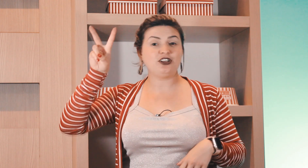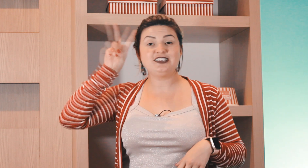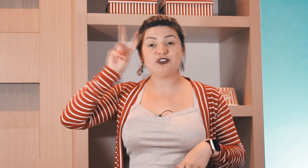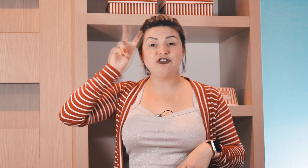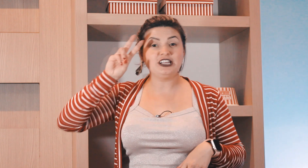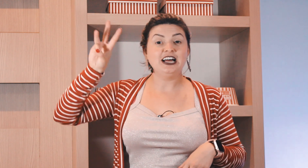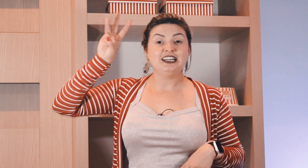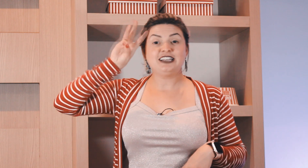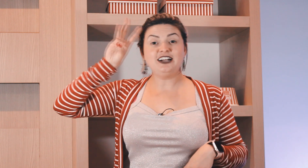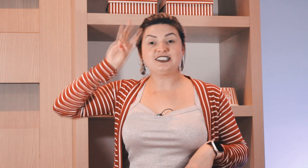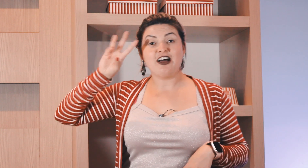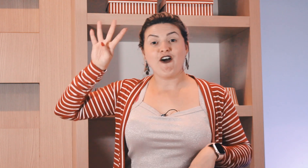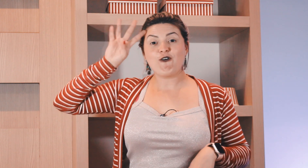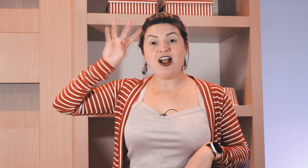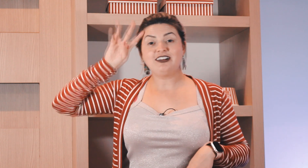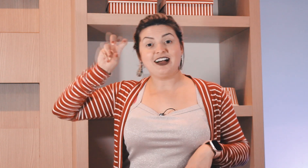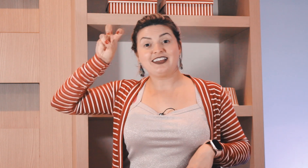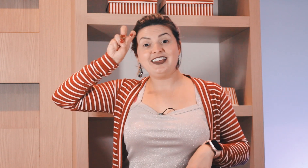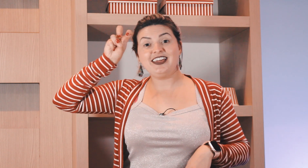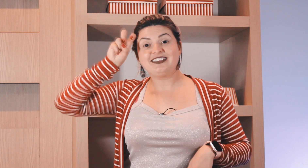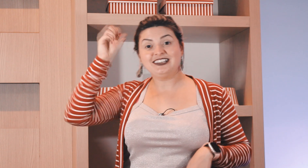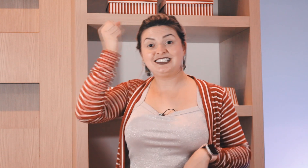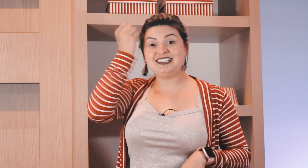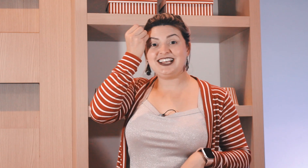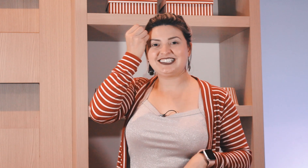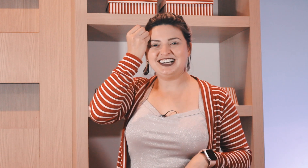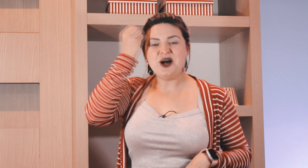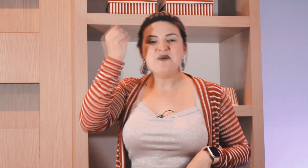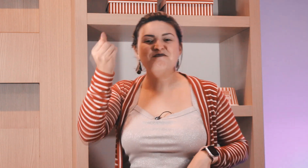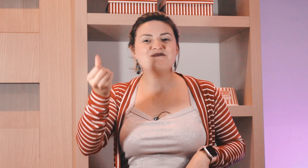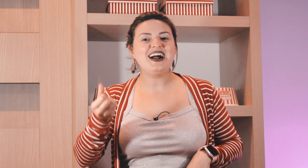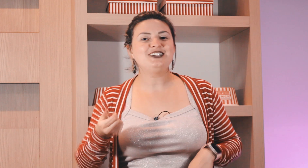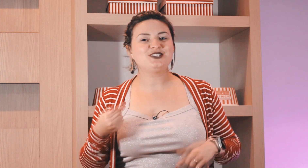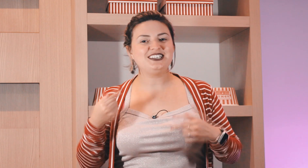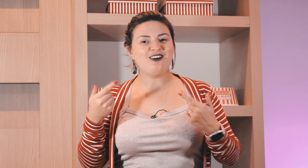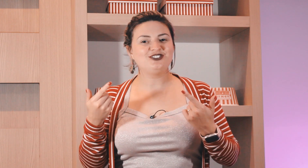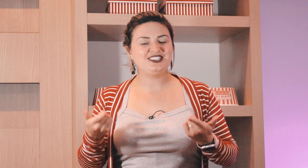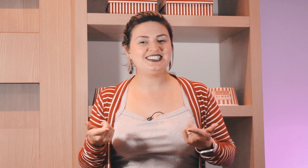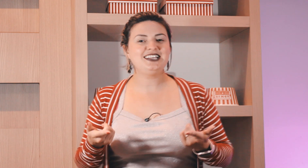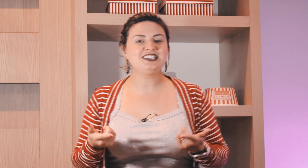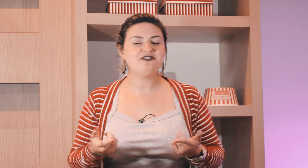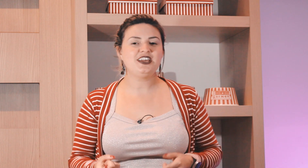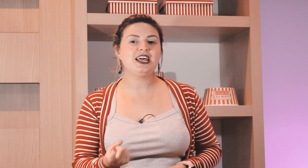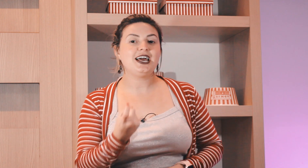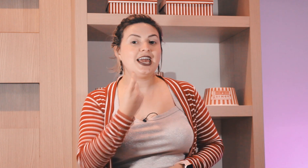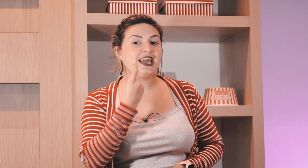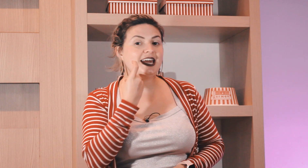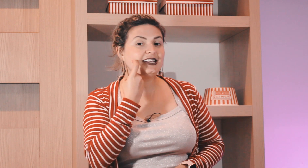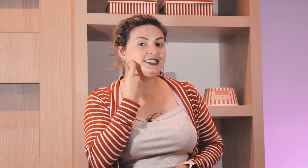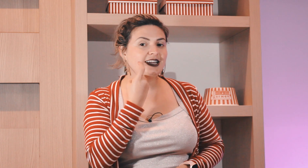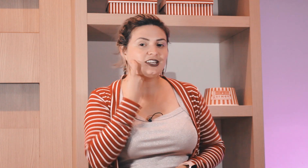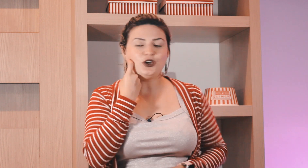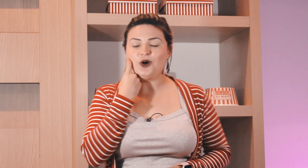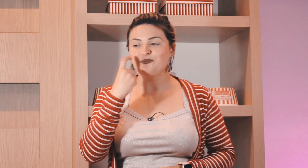com ele assim segunda, terça, quarta, quinta, sexta. Mas o sinal de sexta-feira é esse daqui